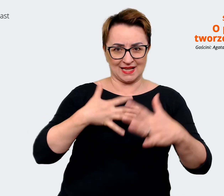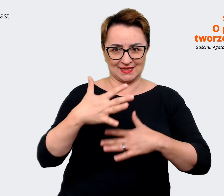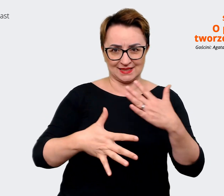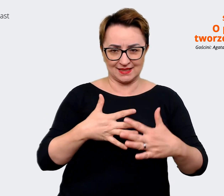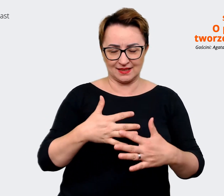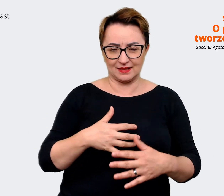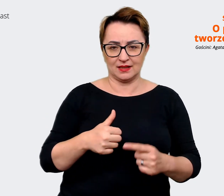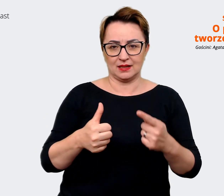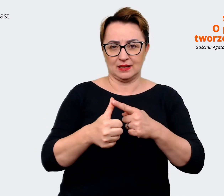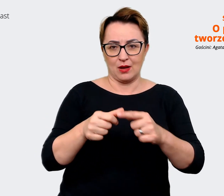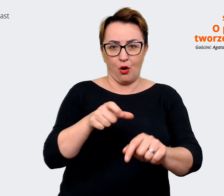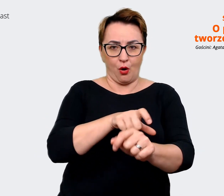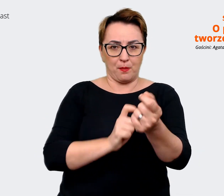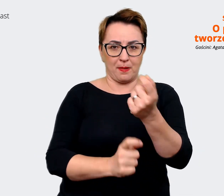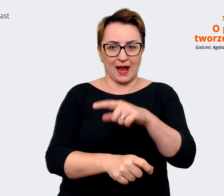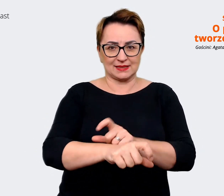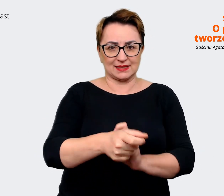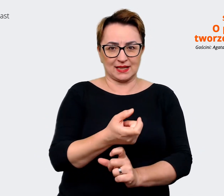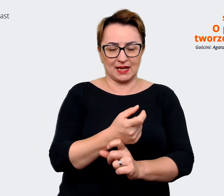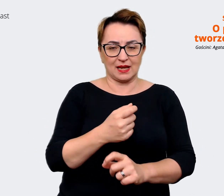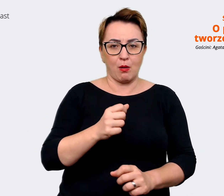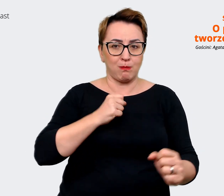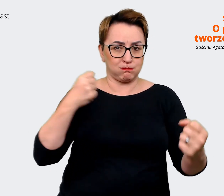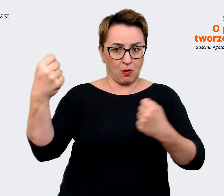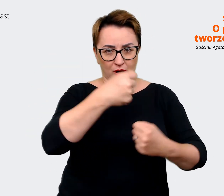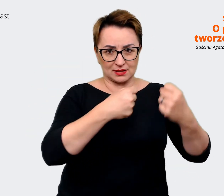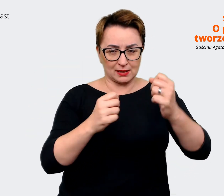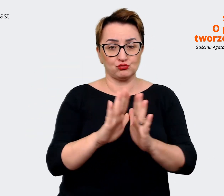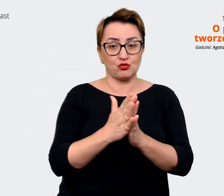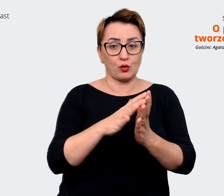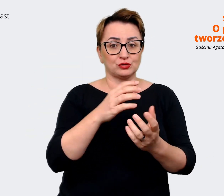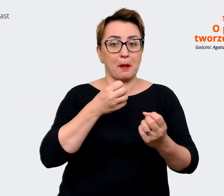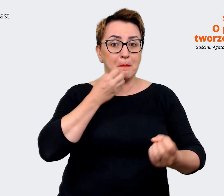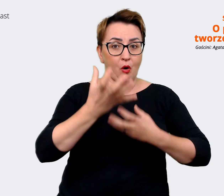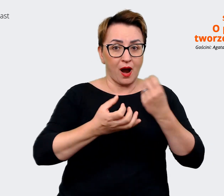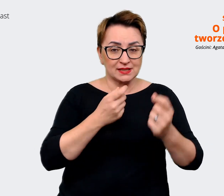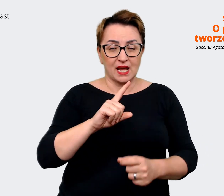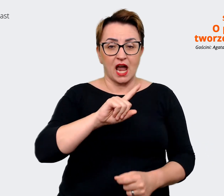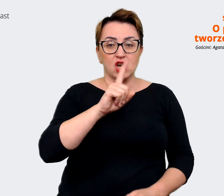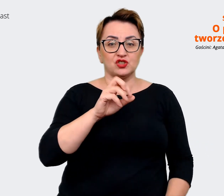poezja, żwir dla kotów, cała paczka różnych zabawek dla dzieciaków...